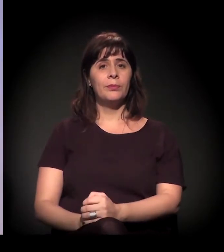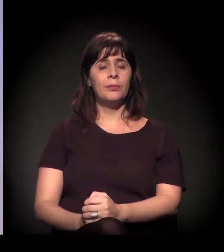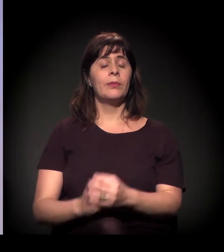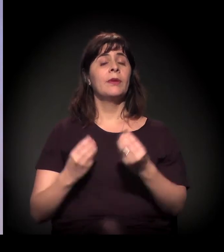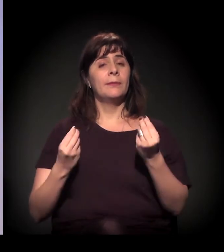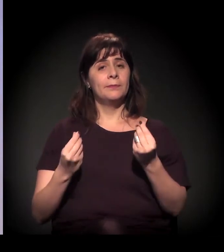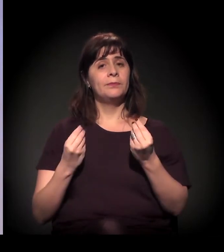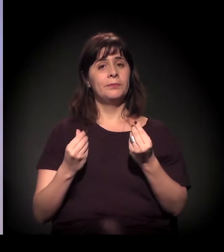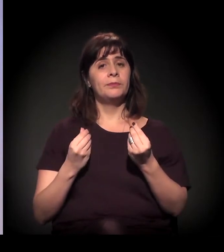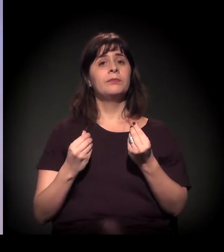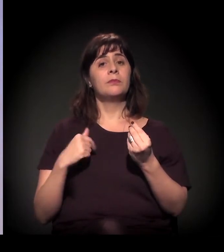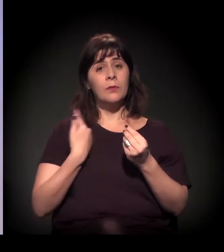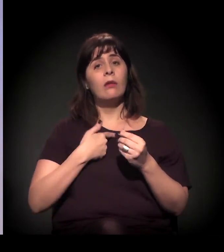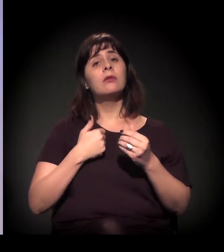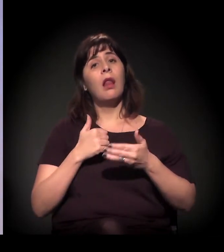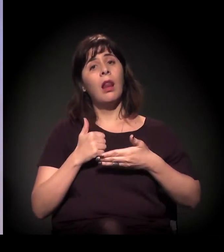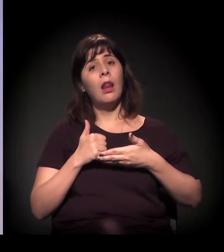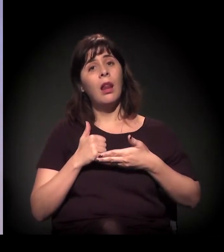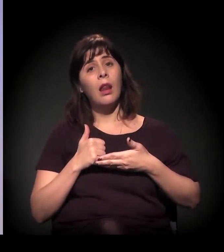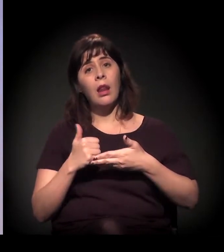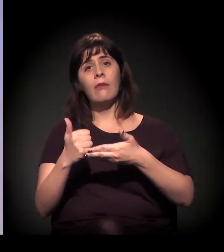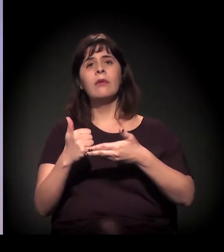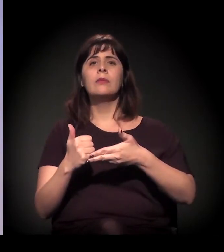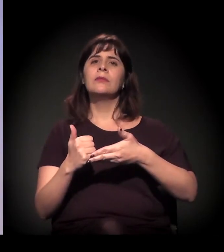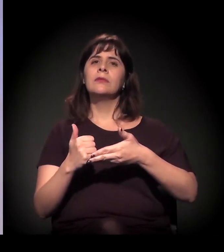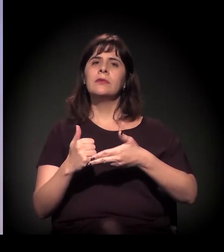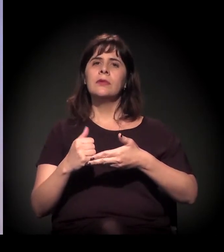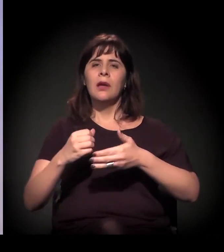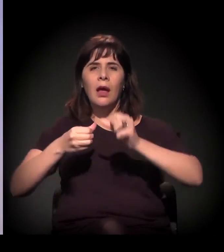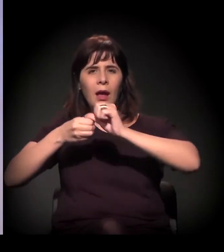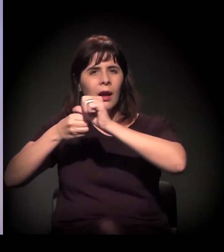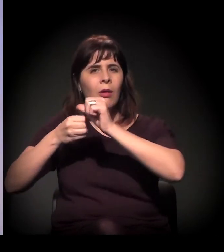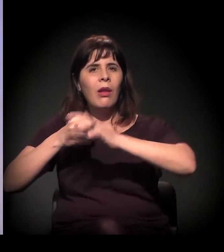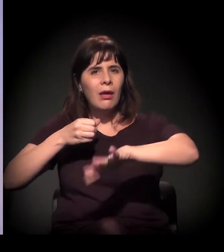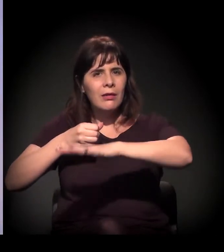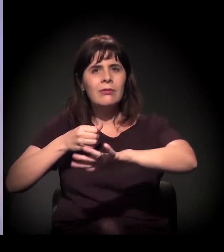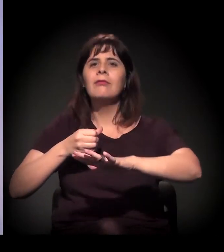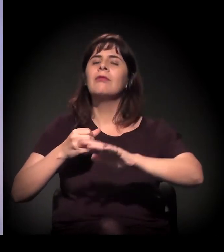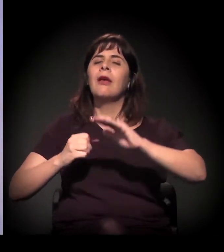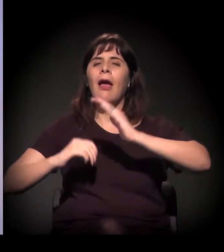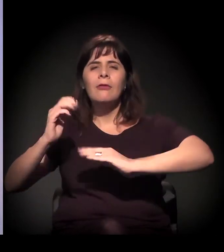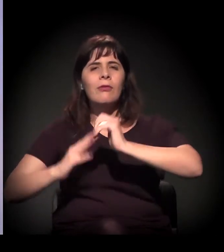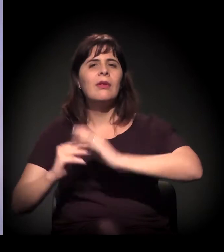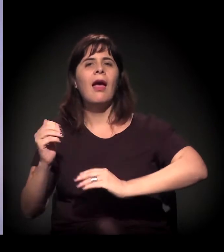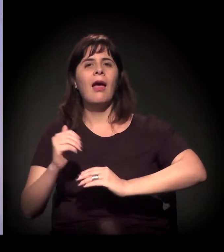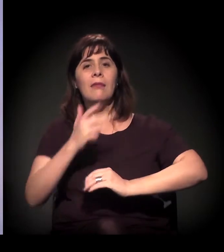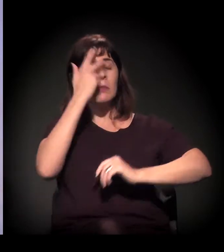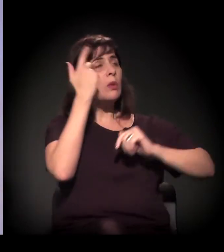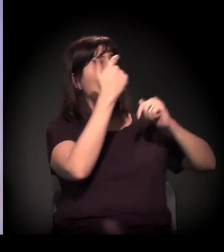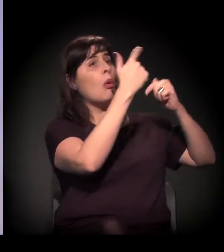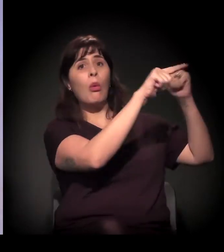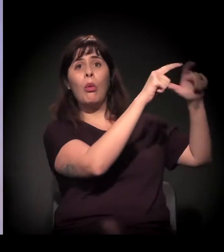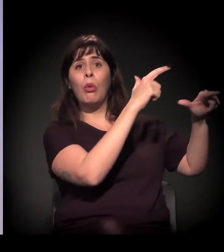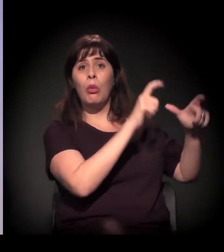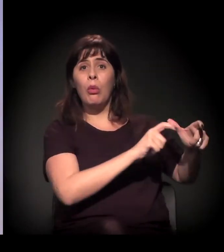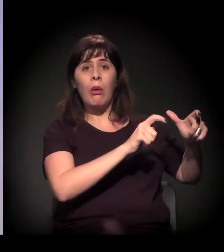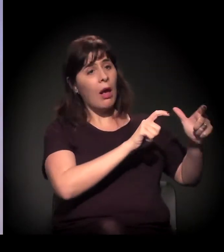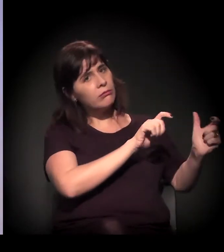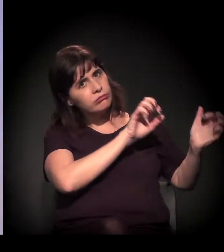A gente leva as atividades, que também é uma maneira de levar pessoas de fora para o território. E, como a gente está nesta disputa de opinião pública,